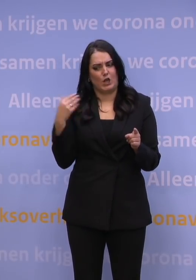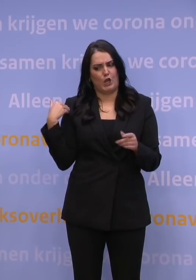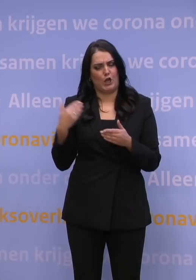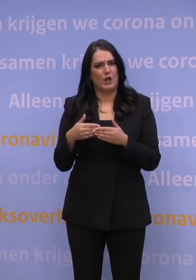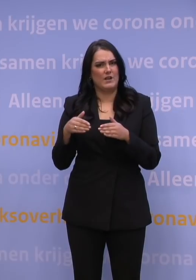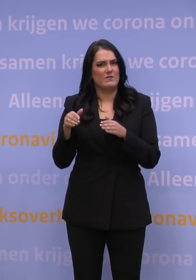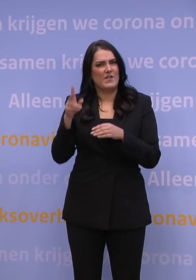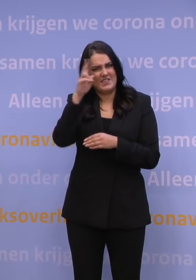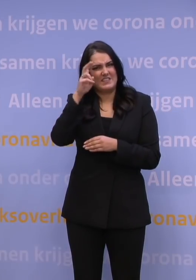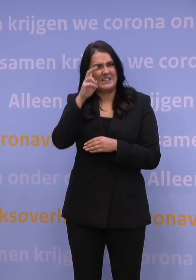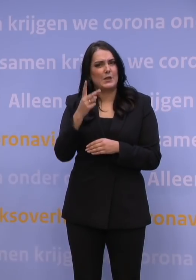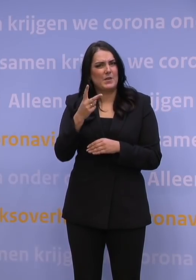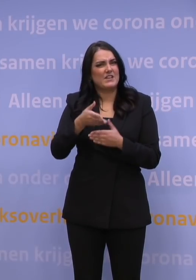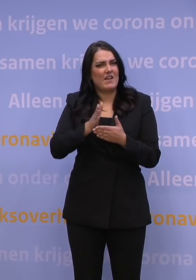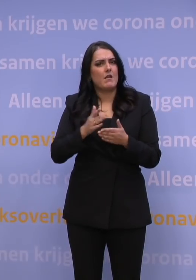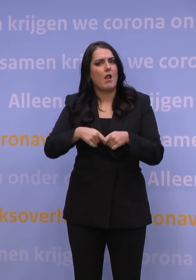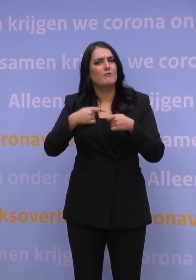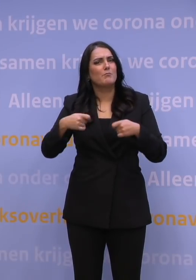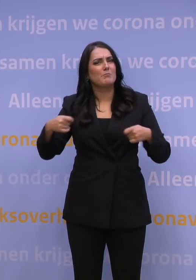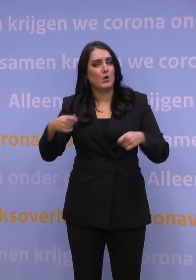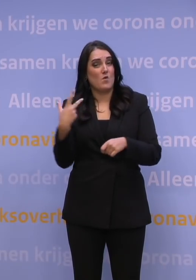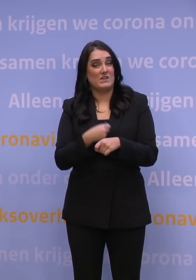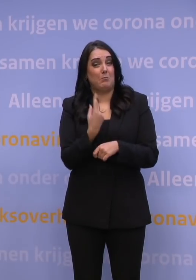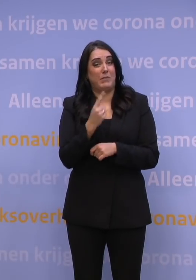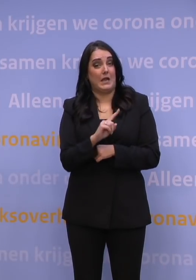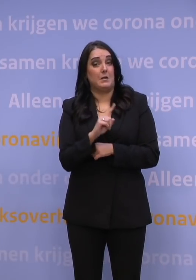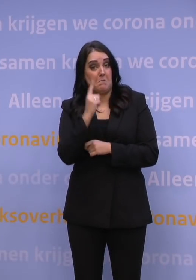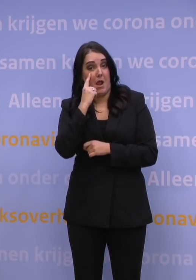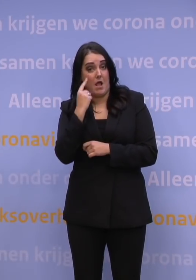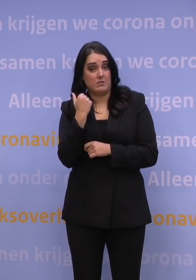2,5 miljoen vaccins per maand levert, Moderna zal nog iets leveren.